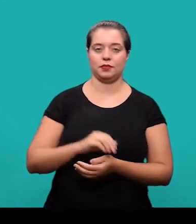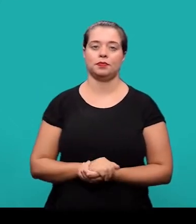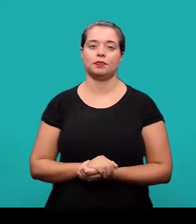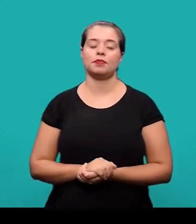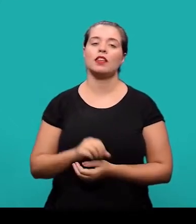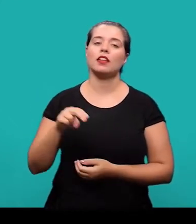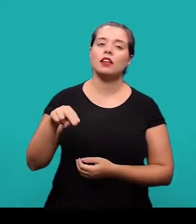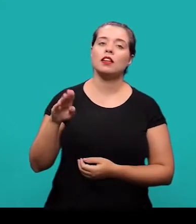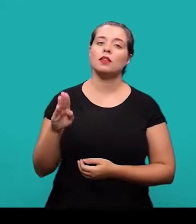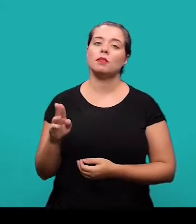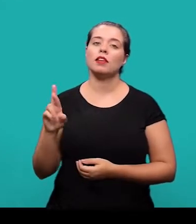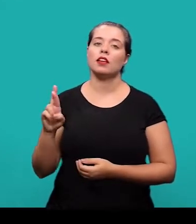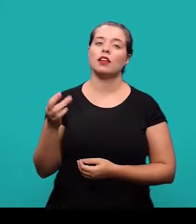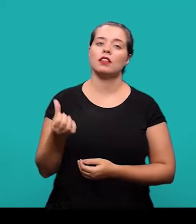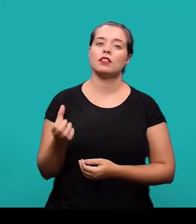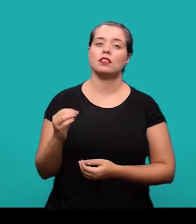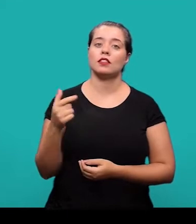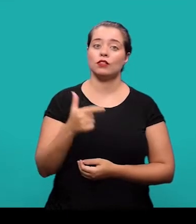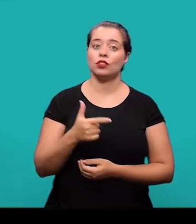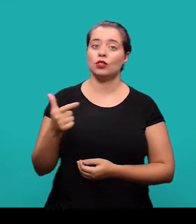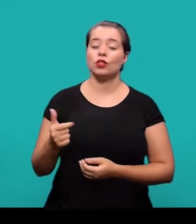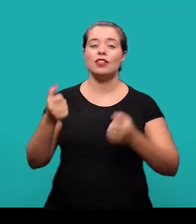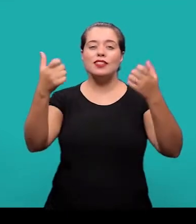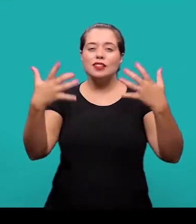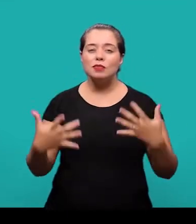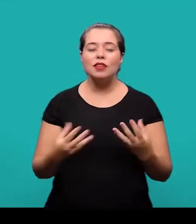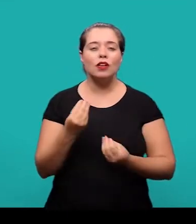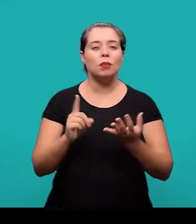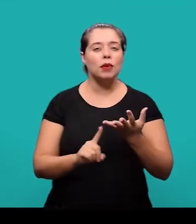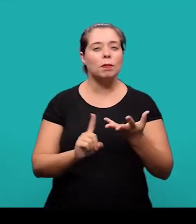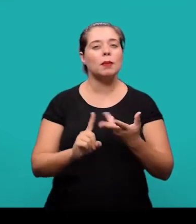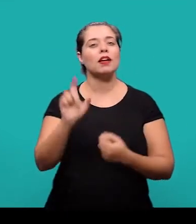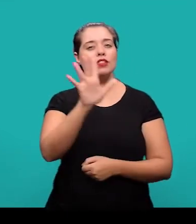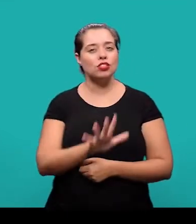A NBR 6022 especifica os princípios gerais para a elaboração e apresentação